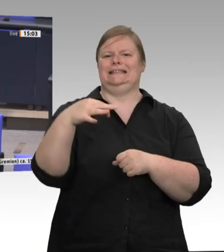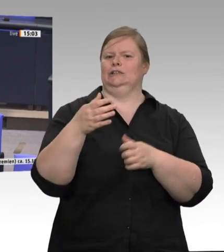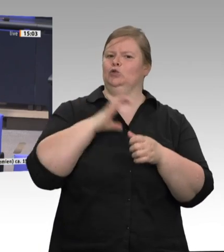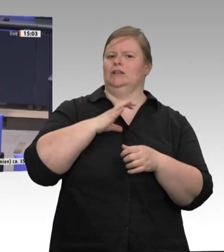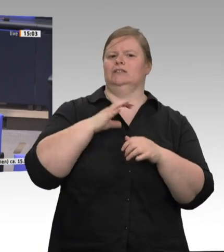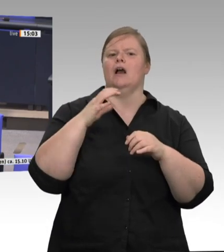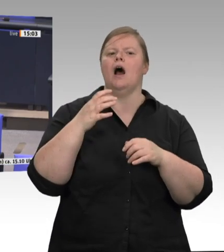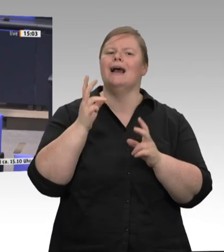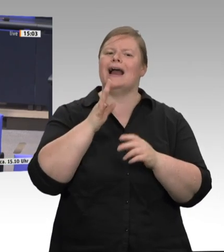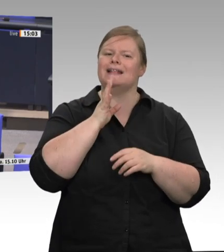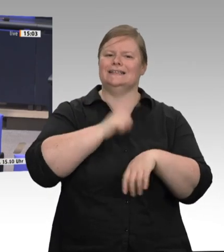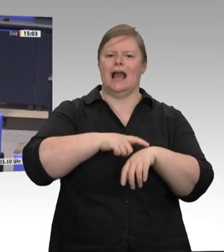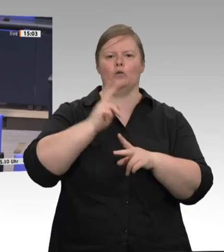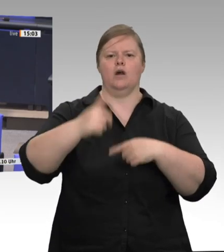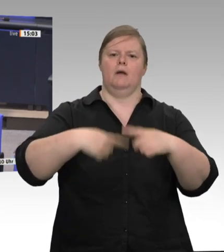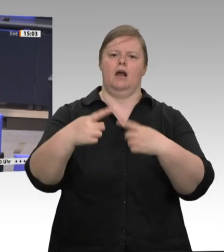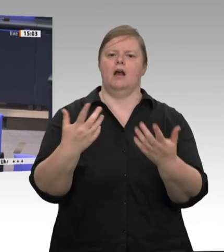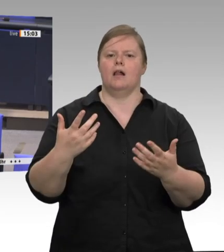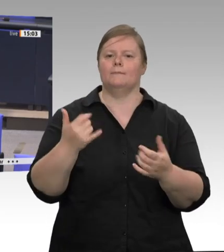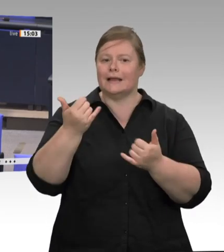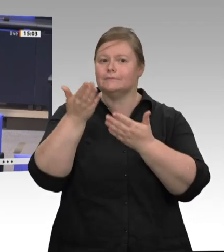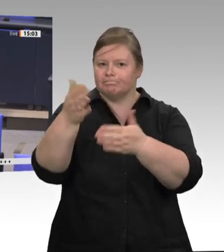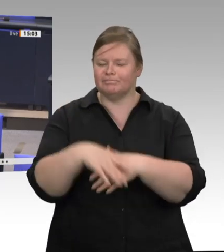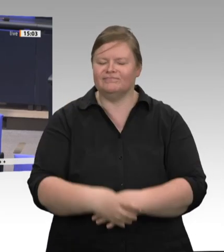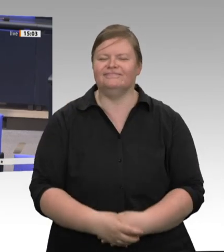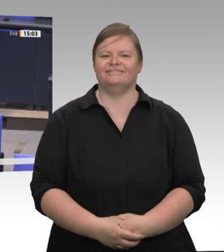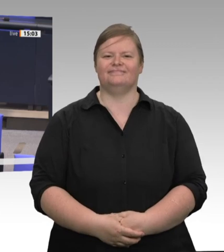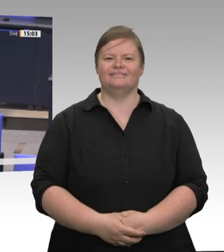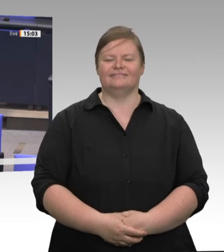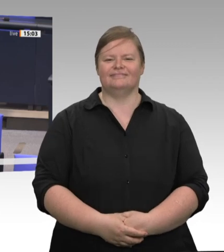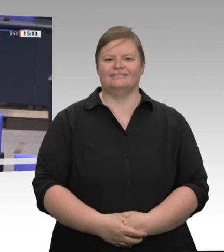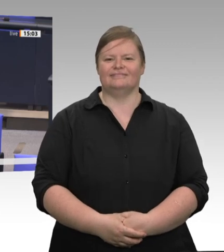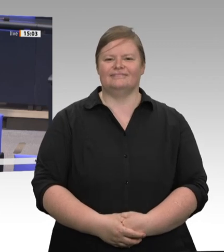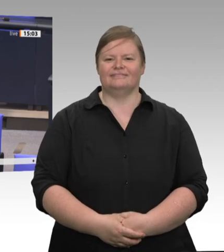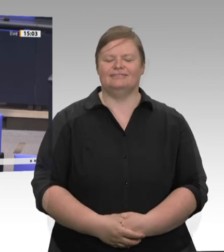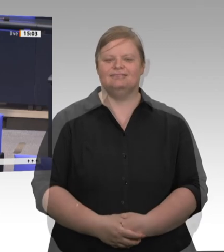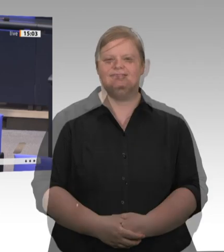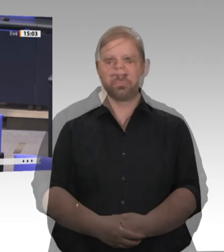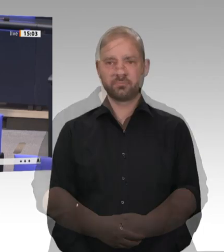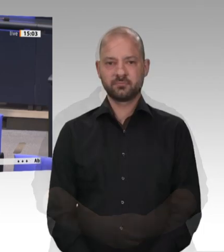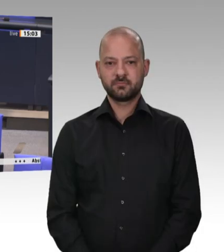nachhaken, weil ich finde, dass wir in der Diskussion ganz deutlich klargemacht haben